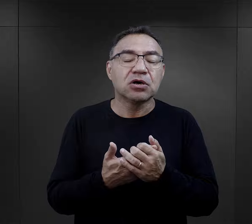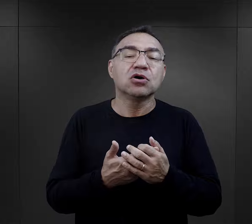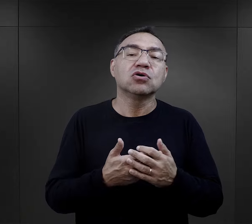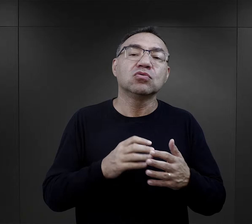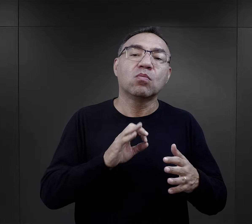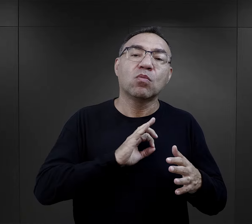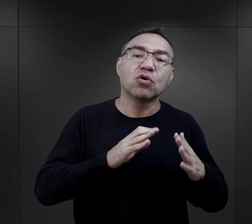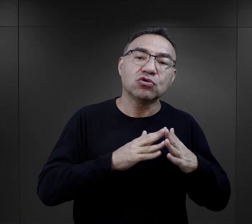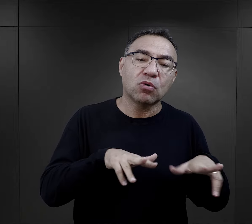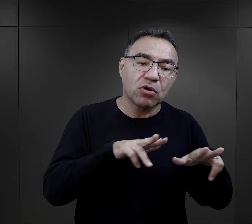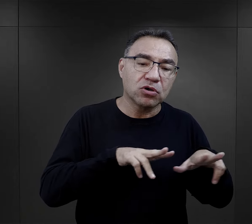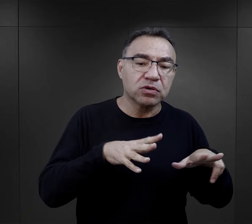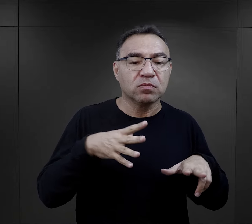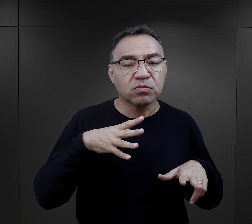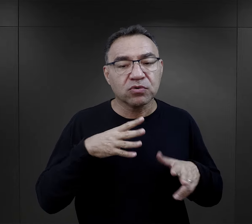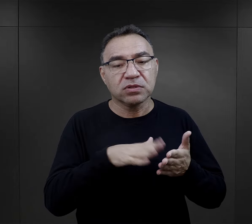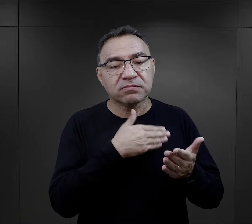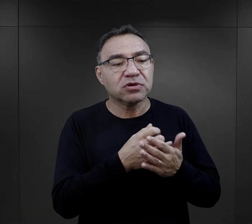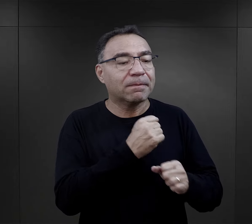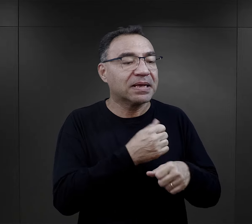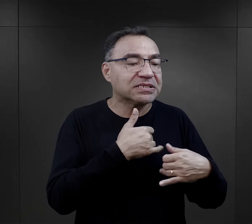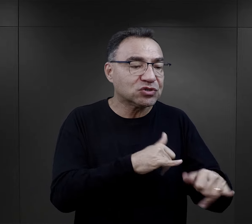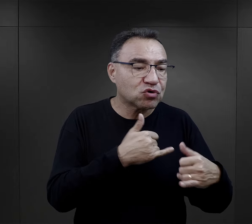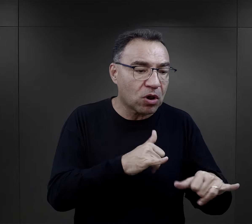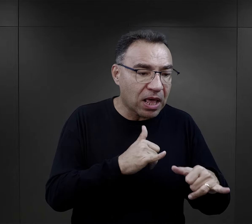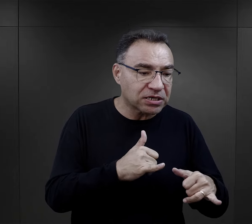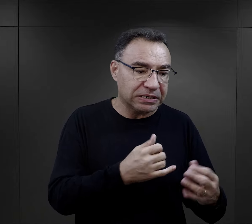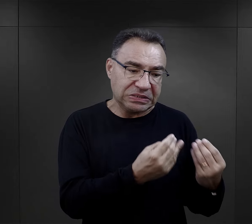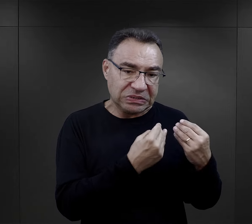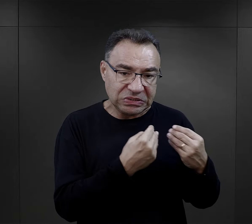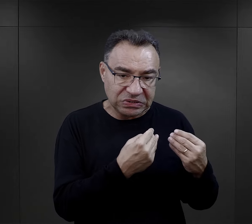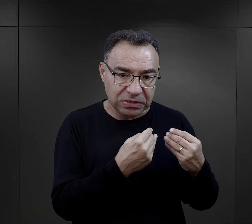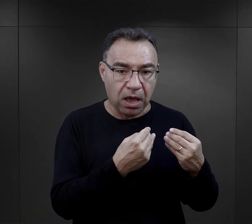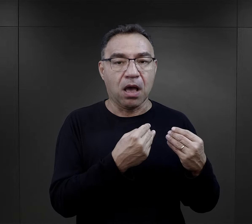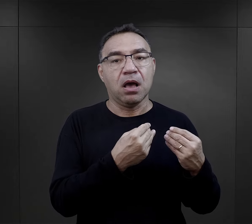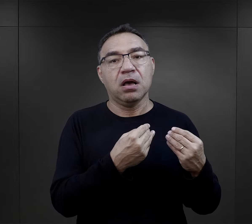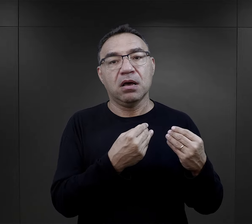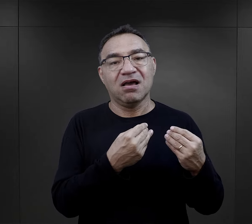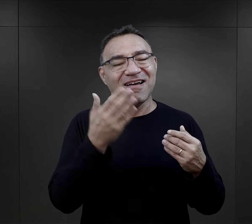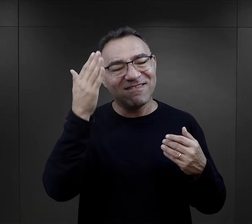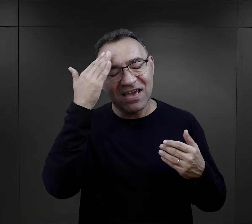ale gdzieś tam kiedyś w domu rodzinnym zetknął się z pracą stolarza